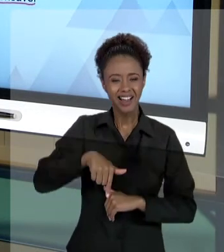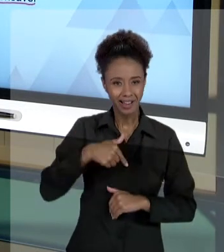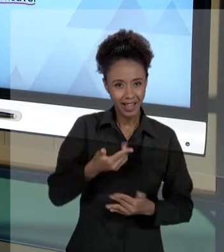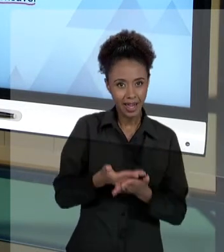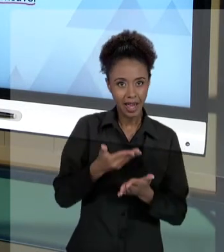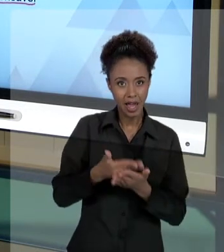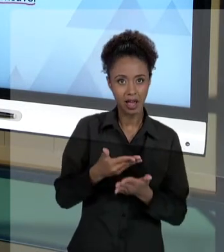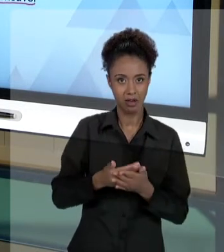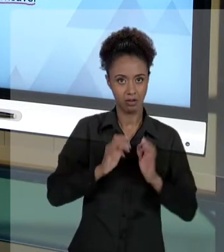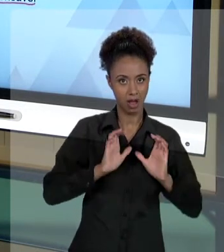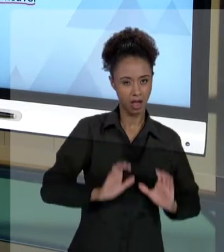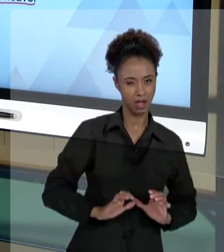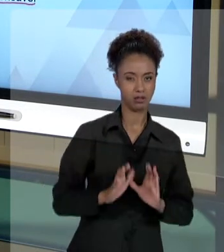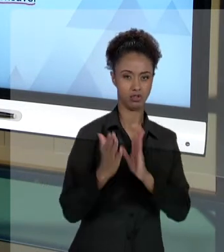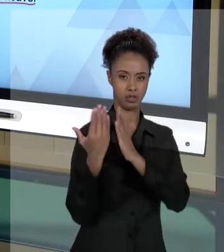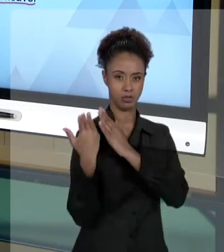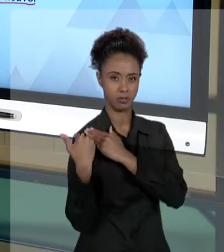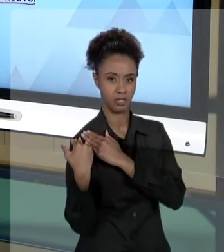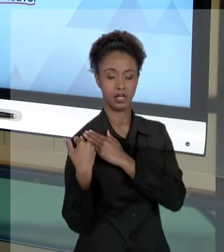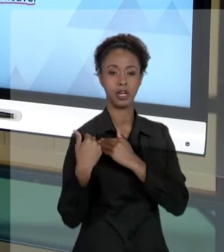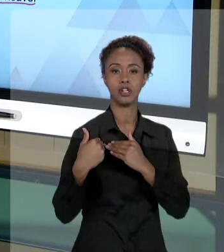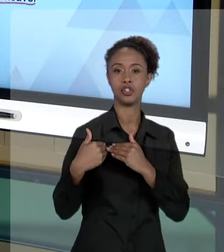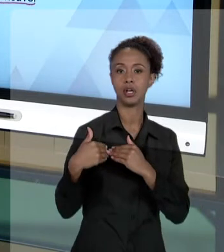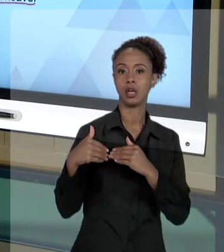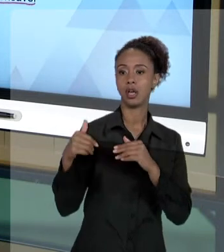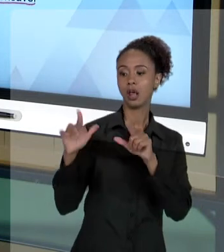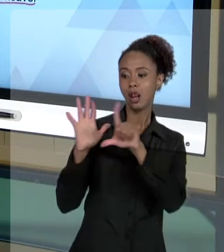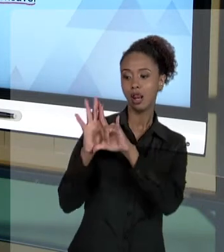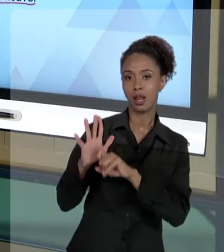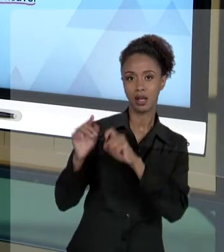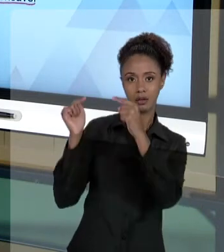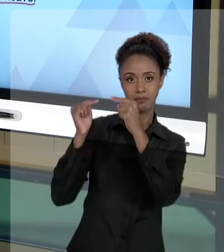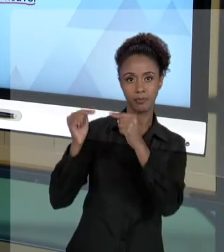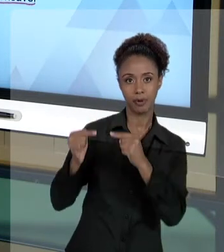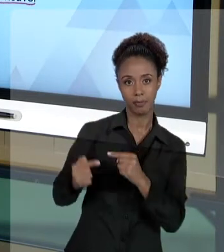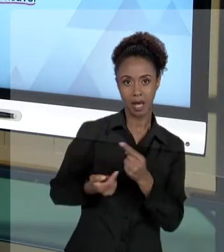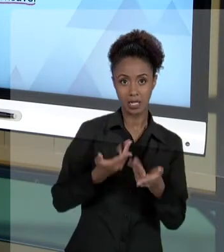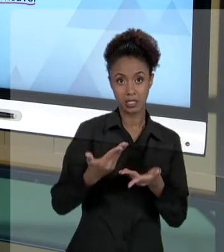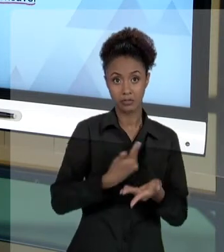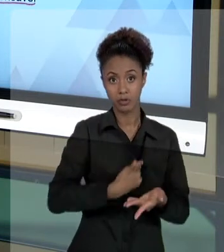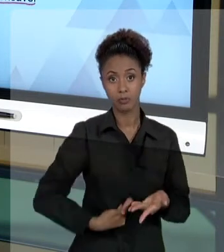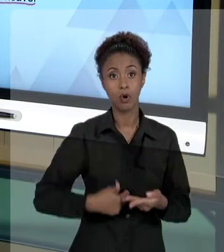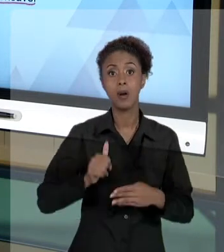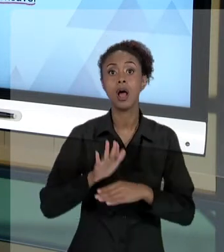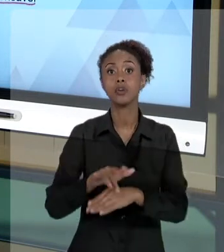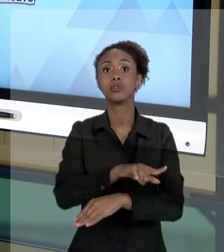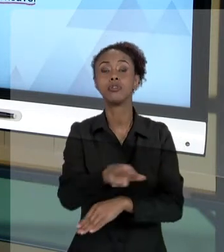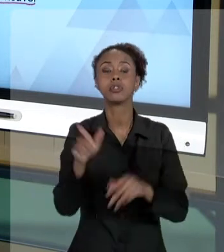ÉTICA E LEGALIDADE NOS SERVIÇOS PÚBLICOS, SÃO PARA ALERTAR VOCÊS DAS CONSEQUÊNCIAS DOS SEUS